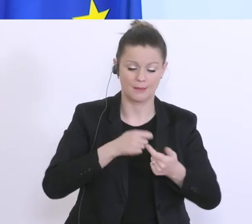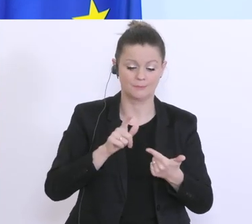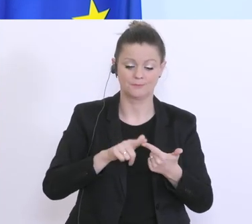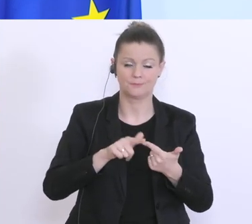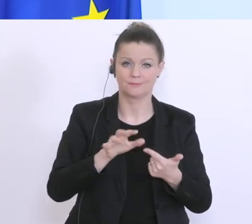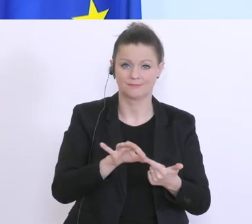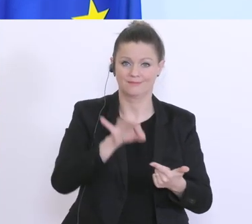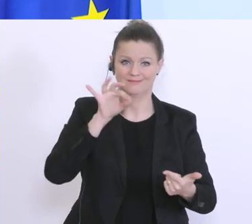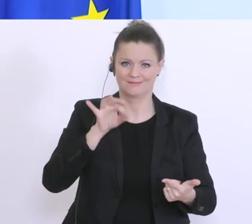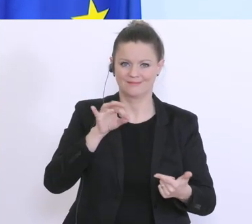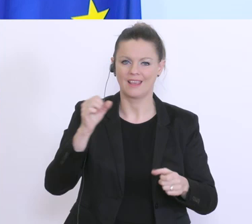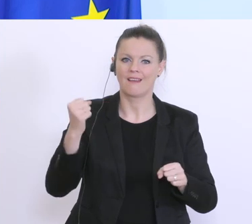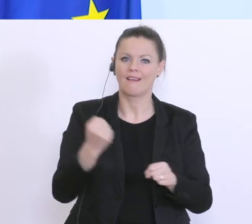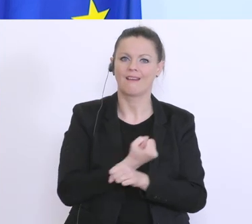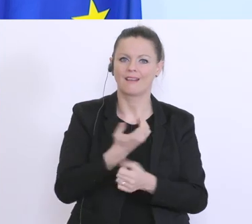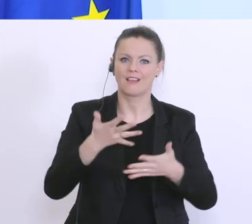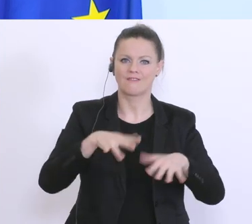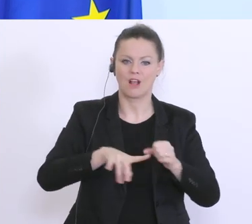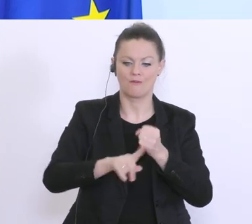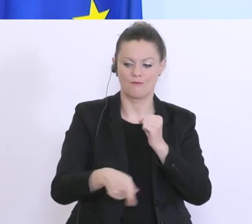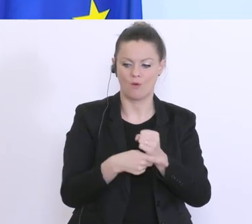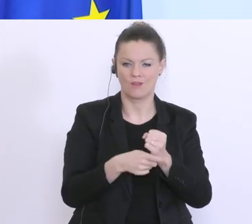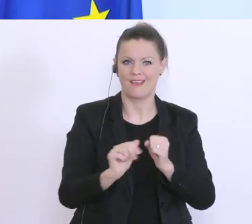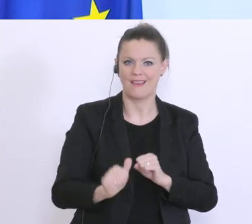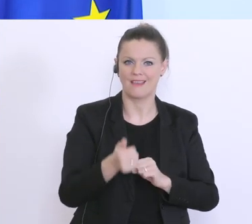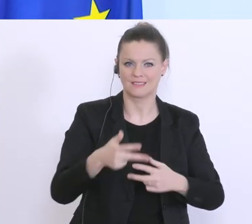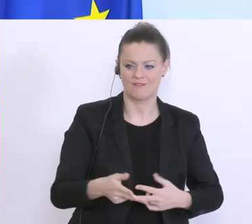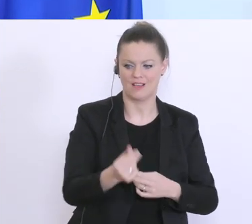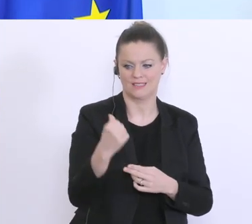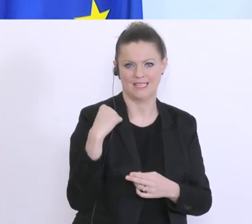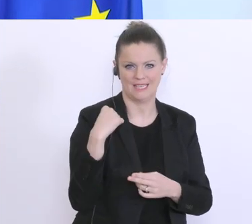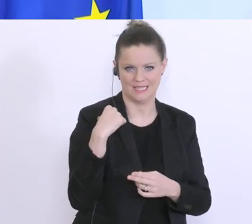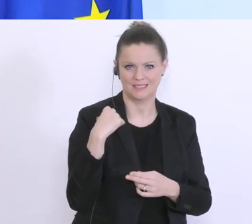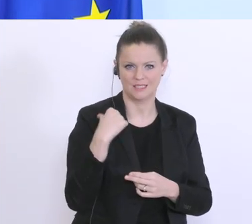dieses Härtefallfonds hat mit gestern gestartet, übers Wochenende arbeiten wir die 2. Phase aus,